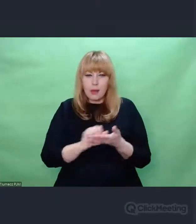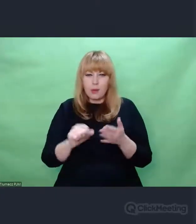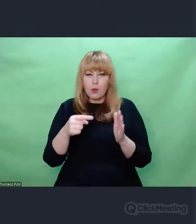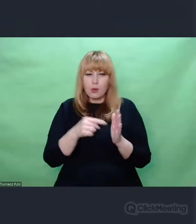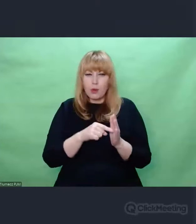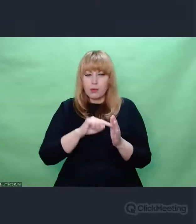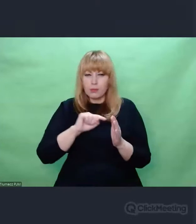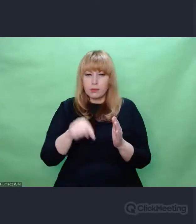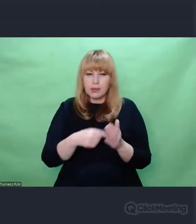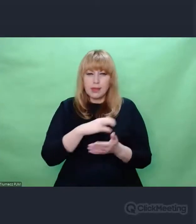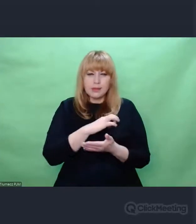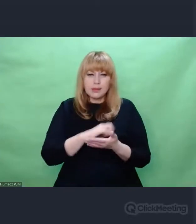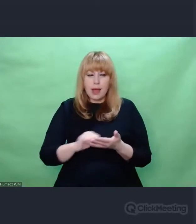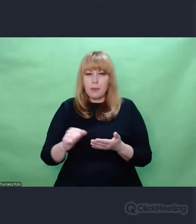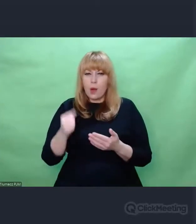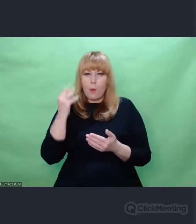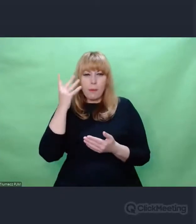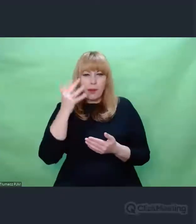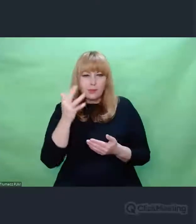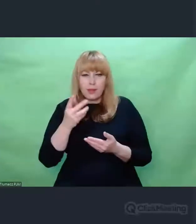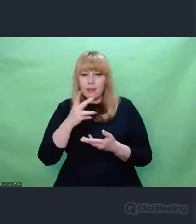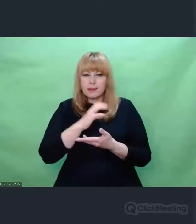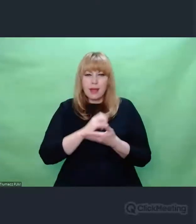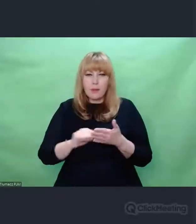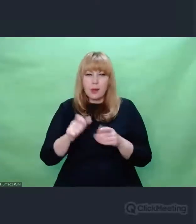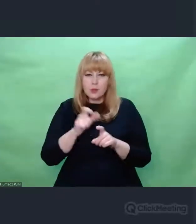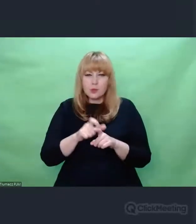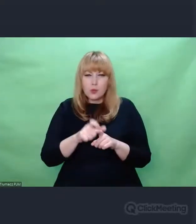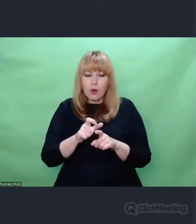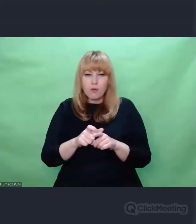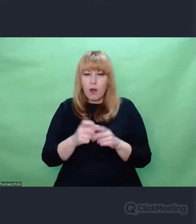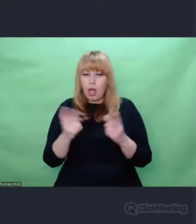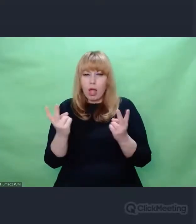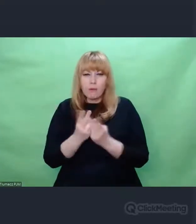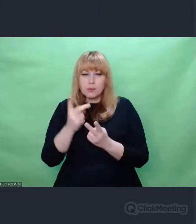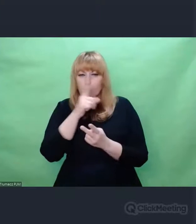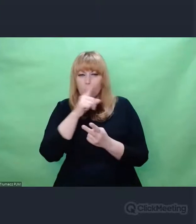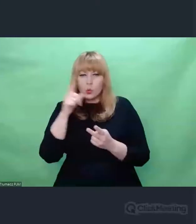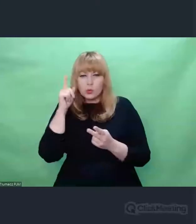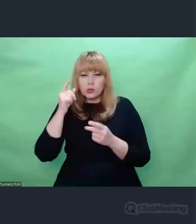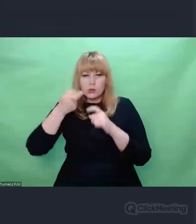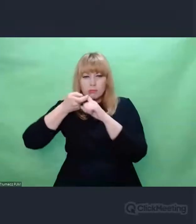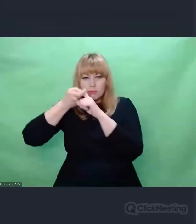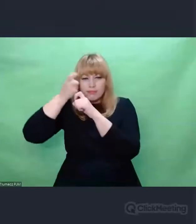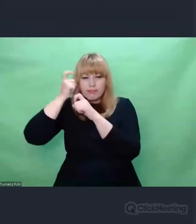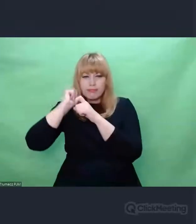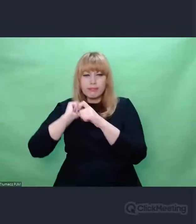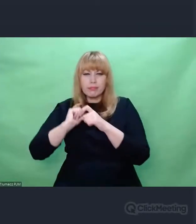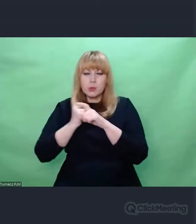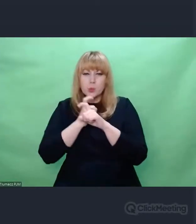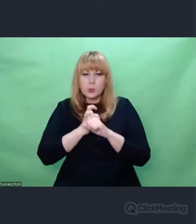Od razu widziałem, wychudzonych. ogołoconych ze wszystkiego, ogolonych